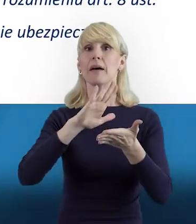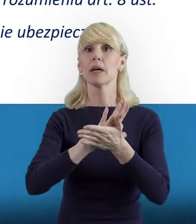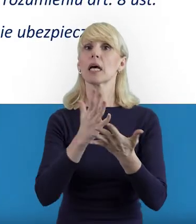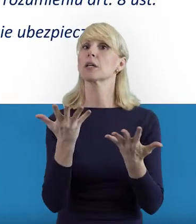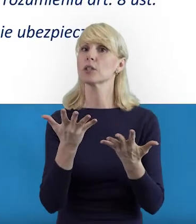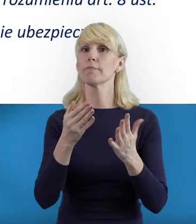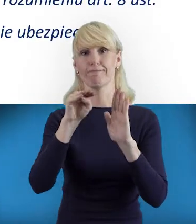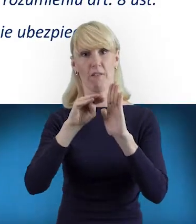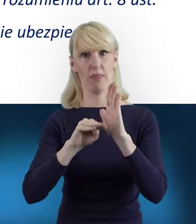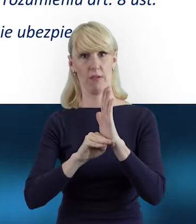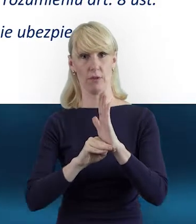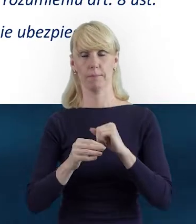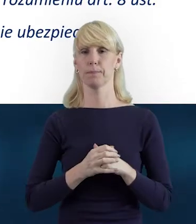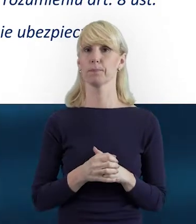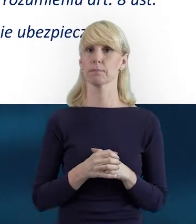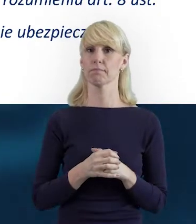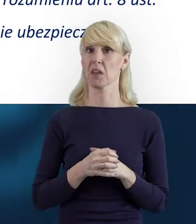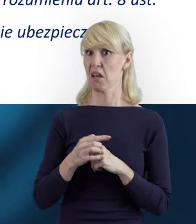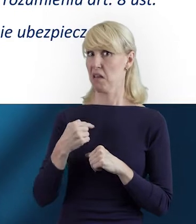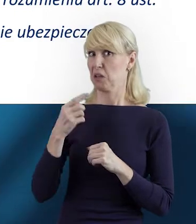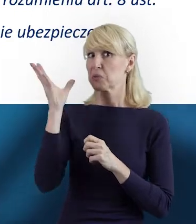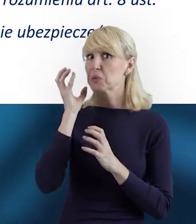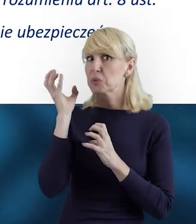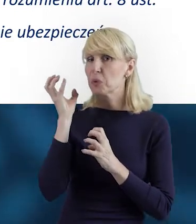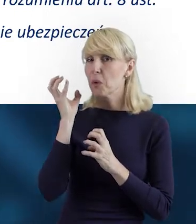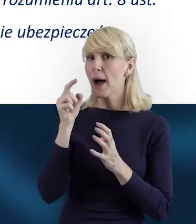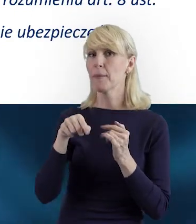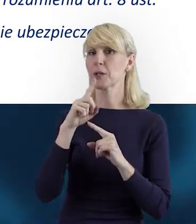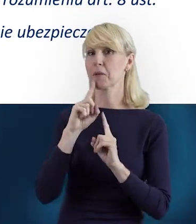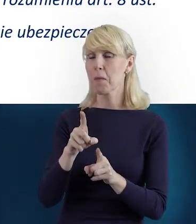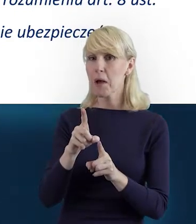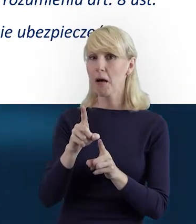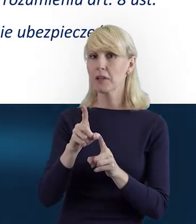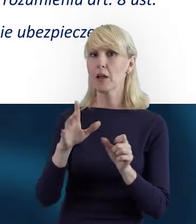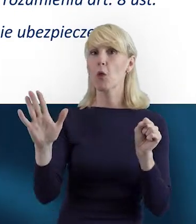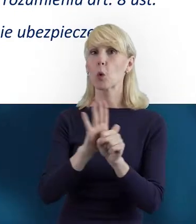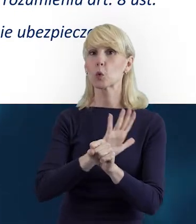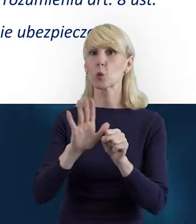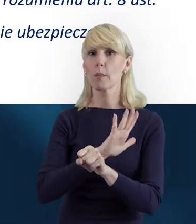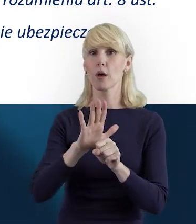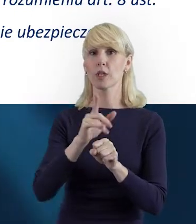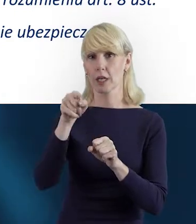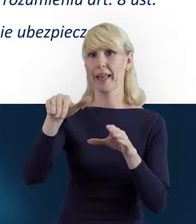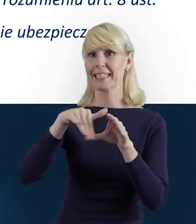Jak słucham tego, co mówisz, to wydaje mi się, że kluczem do prawidłowego uzupełniania tej zakładki